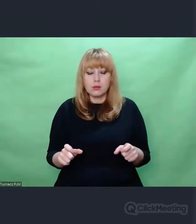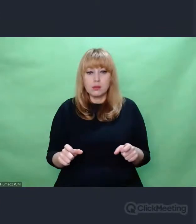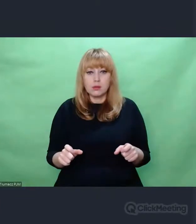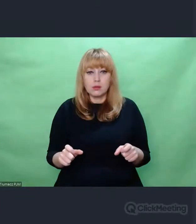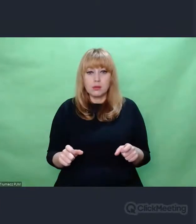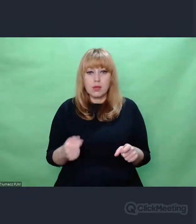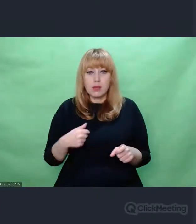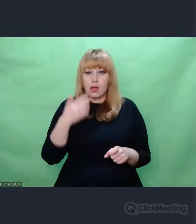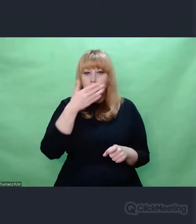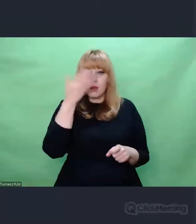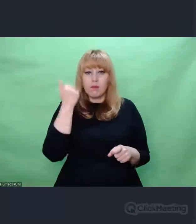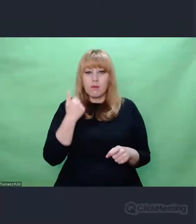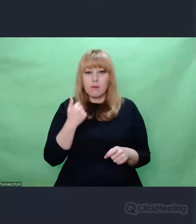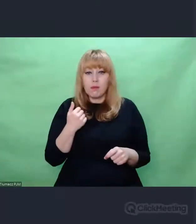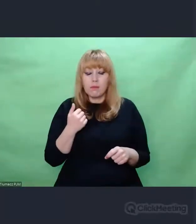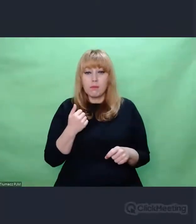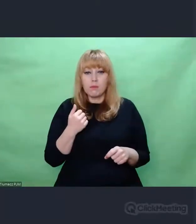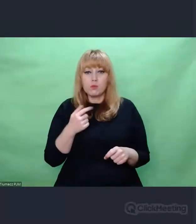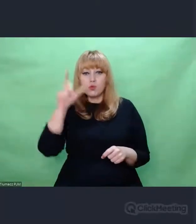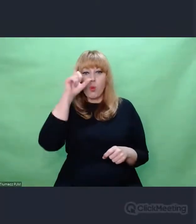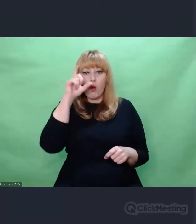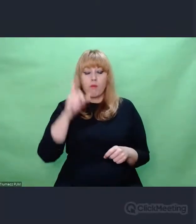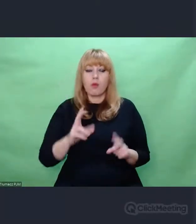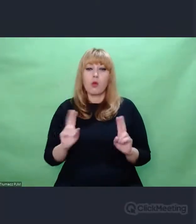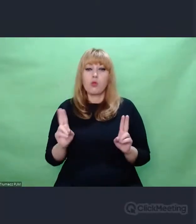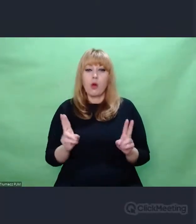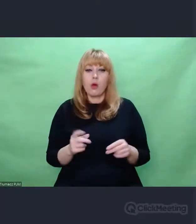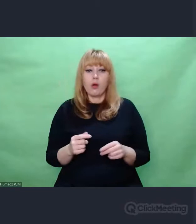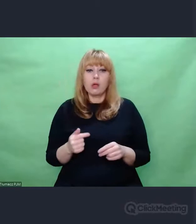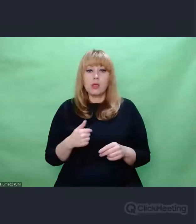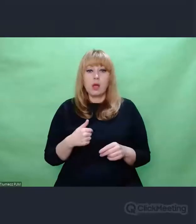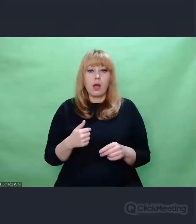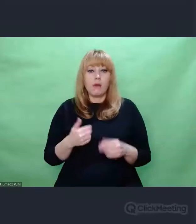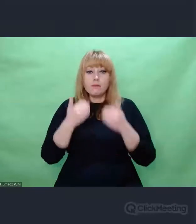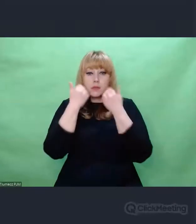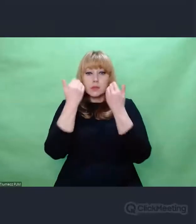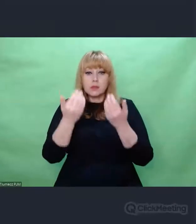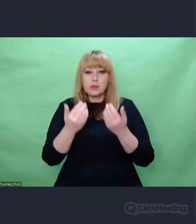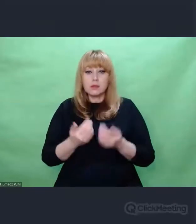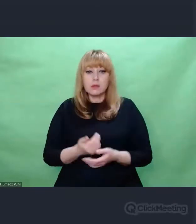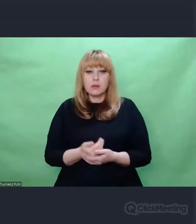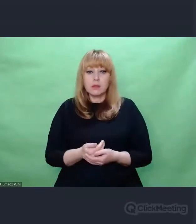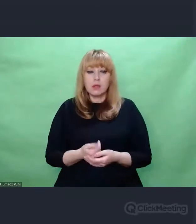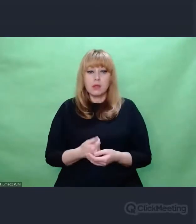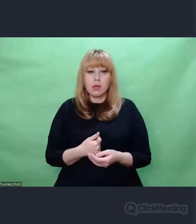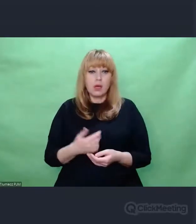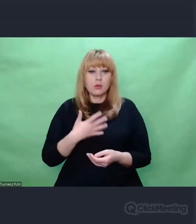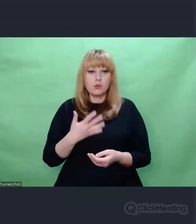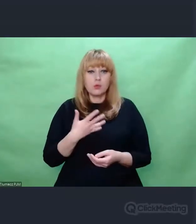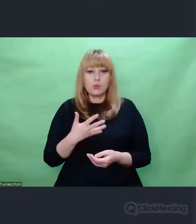Wstyd mi często, że jestem człowiekiem. Ostatnio częściej jest mi wstyd niż jestem dumny.